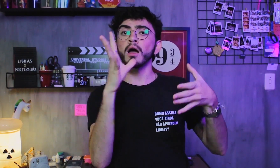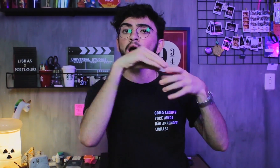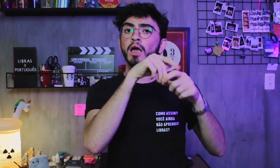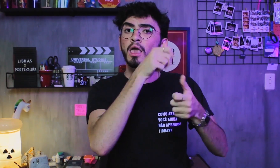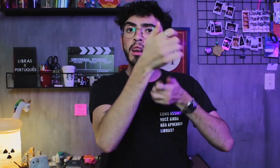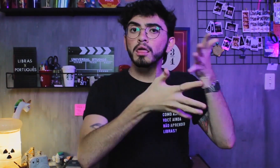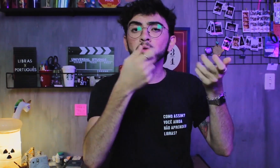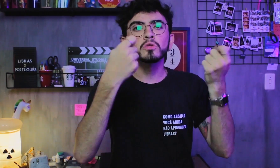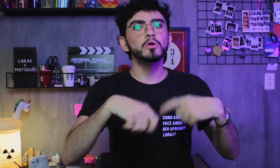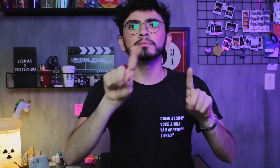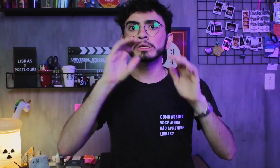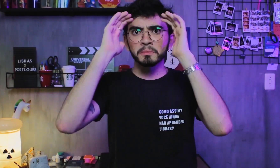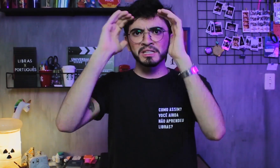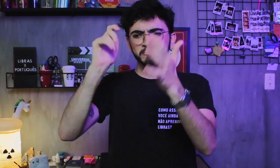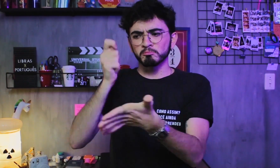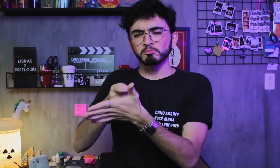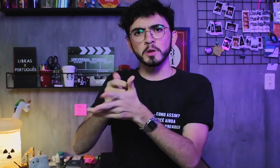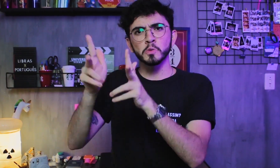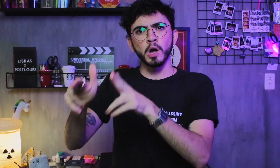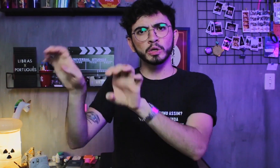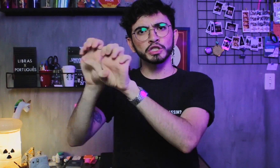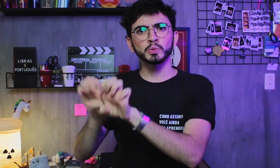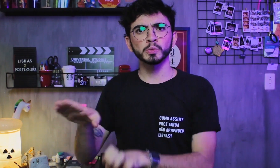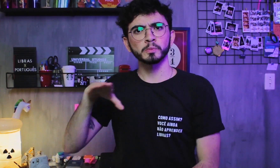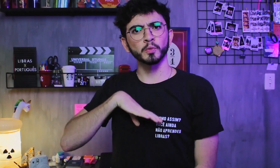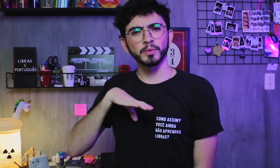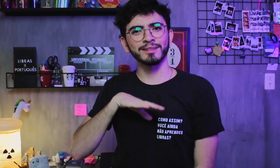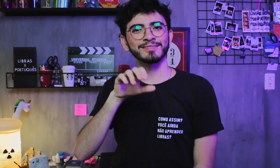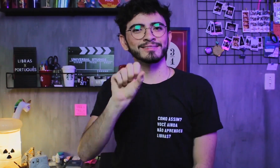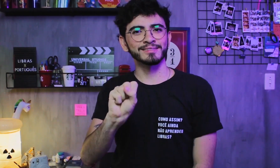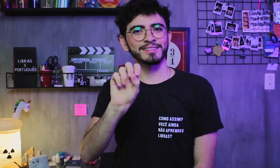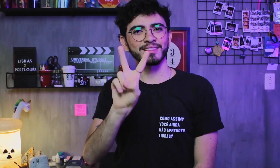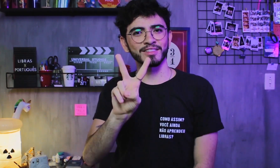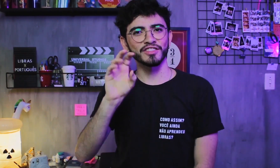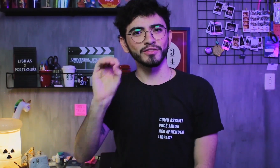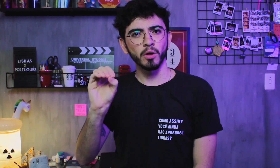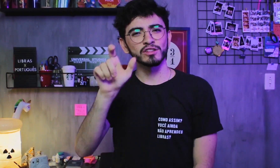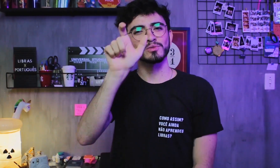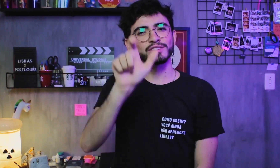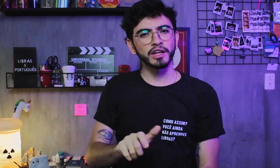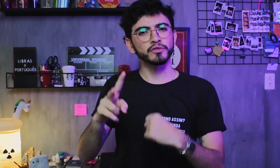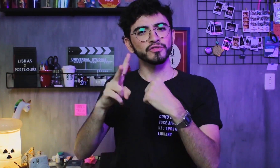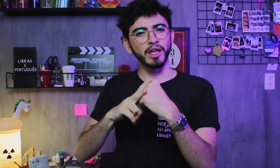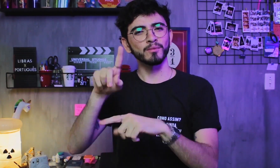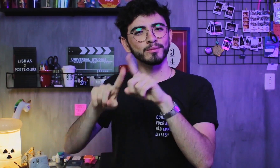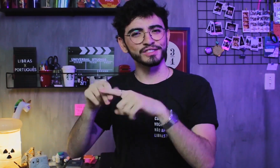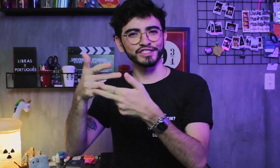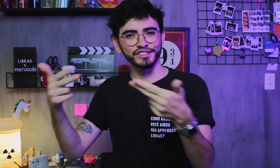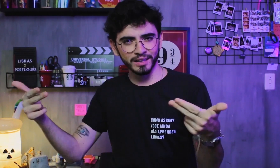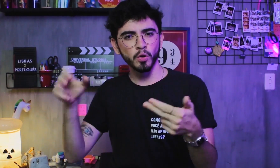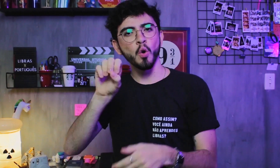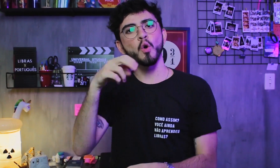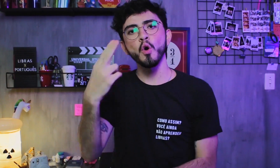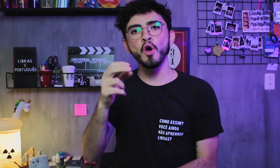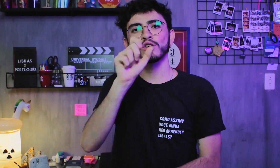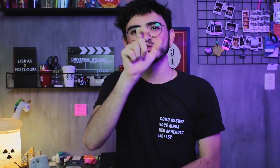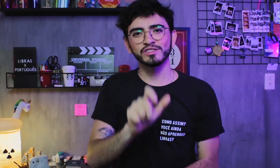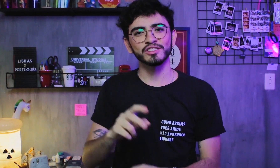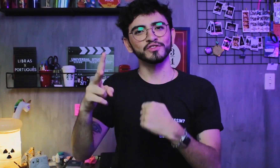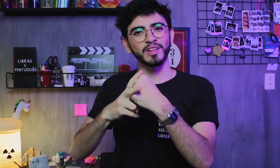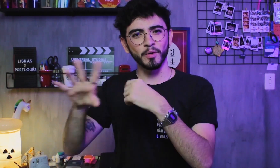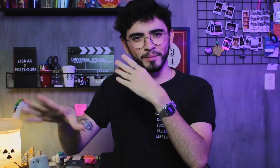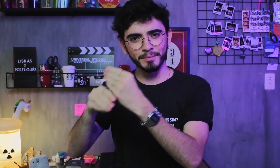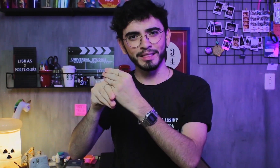A Libras não segue a estrutura da língua portuguesa, SVO ou SVC.